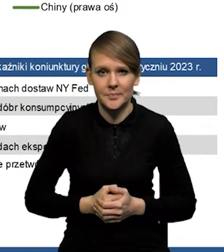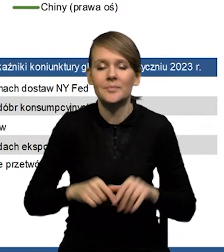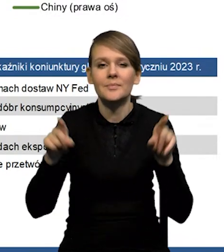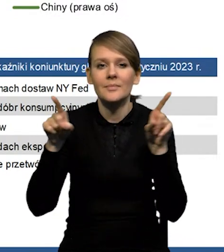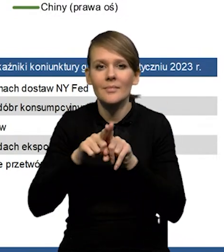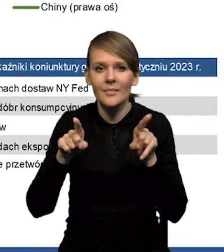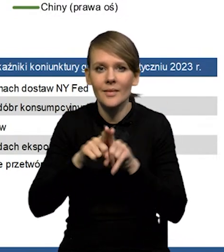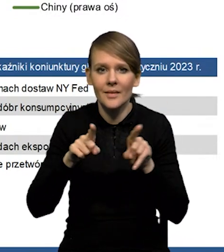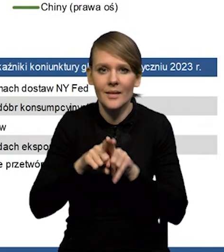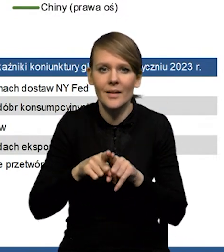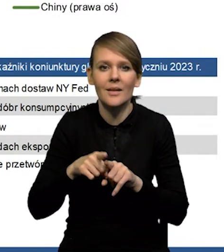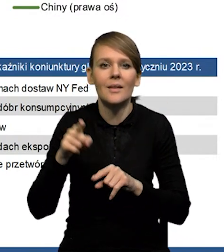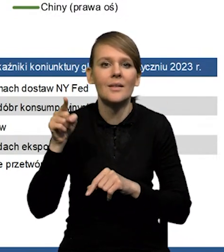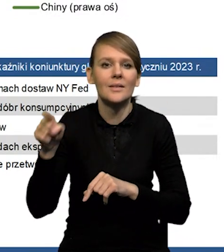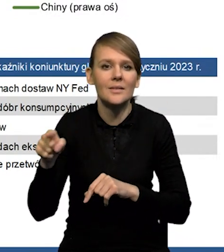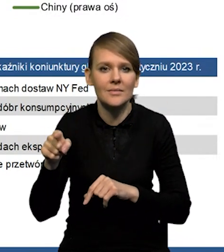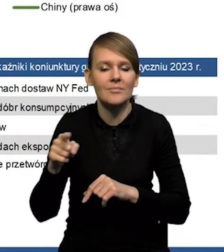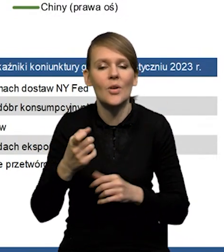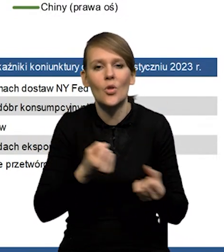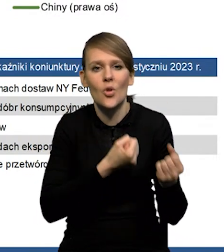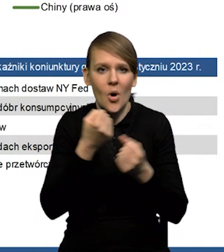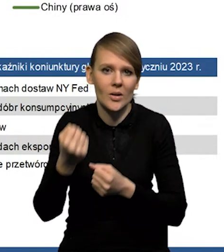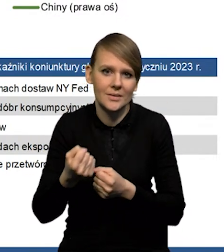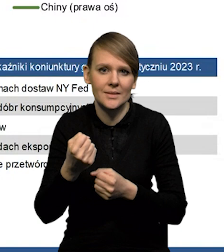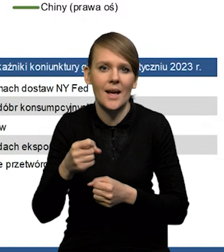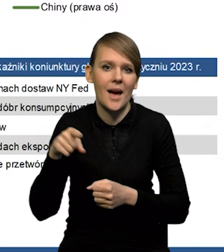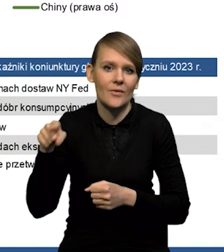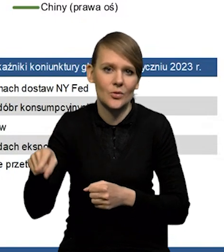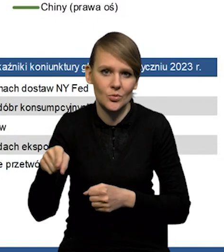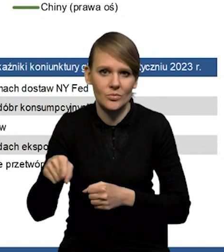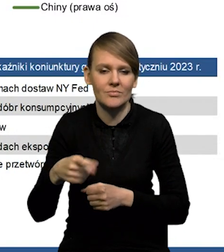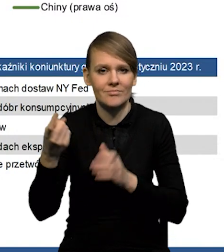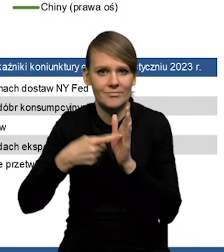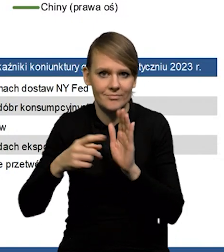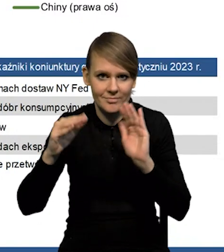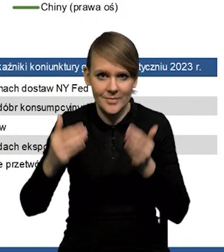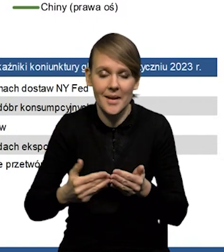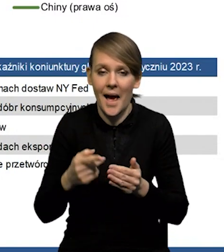Mamy też zmniejszenie napięć w sieciach dostaw. No i oczywiście pytanie które często się nasuwa jest to,